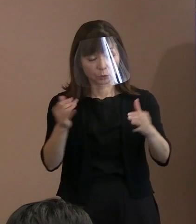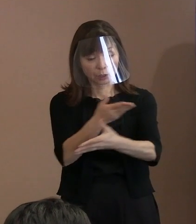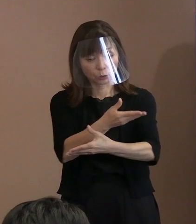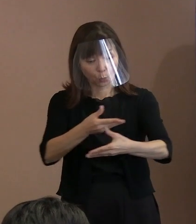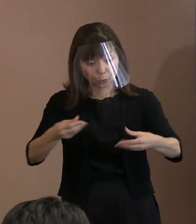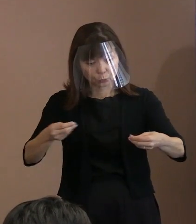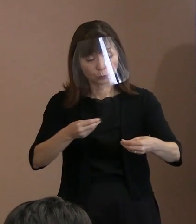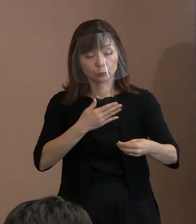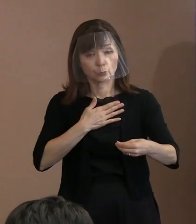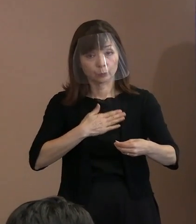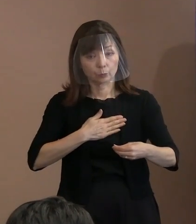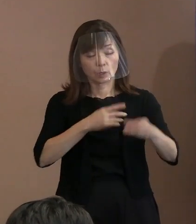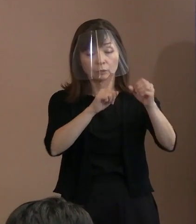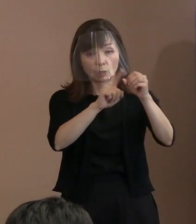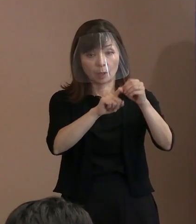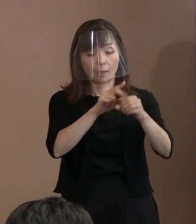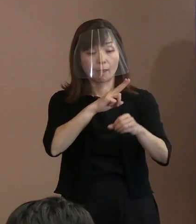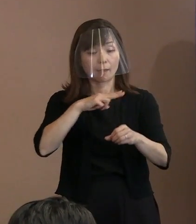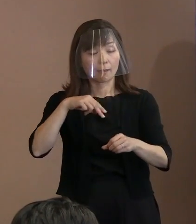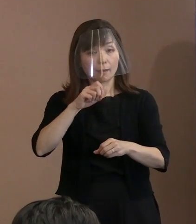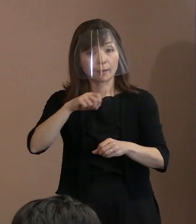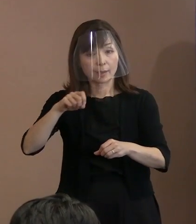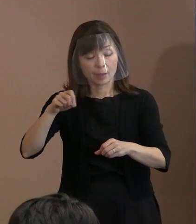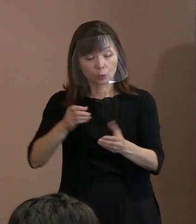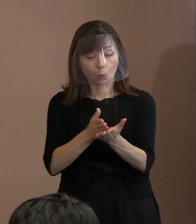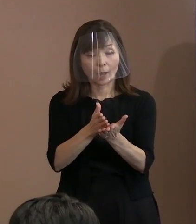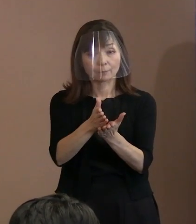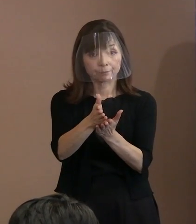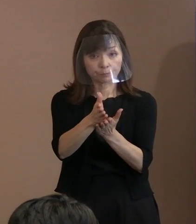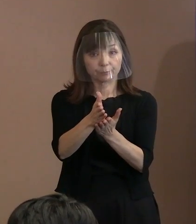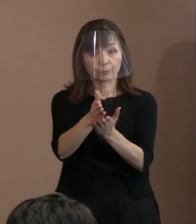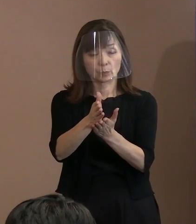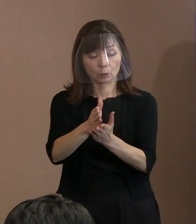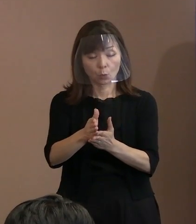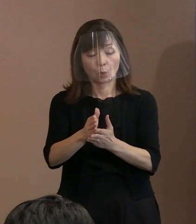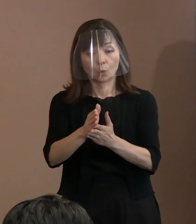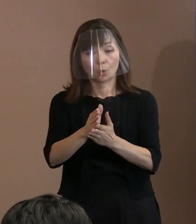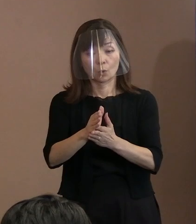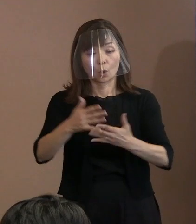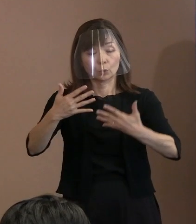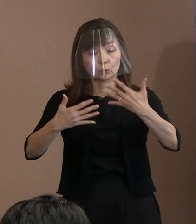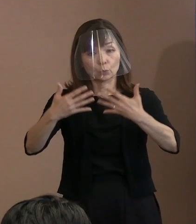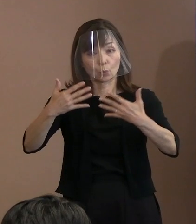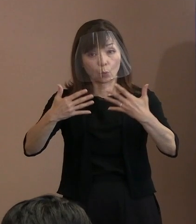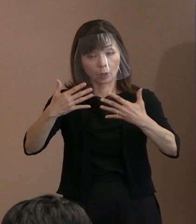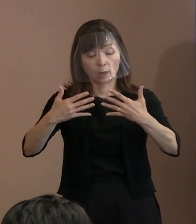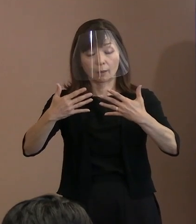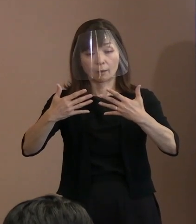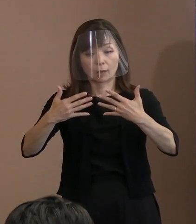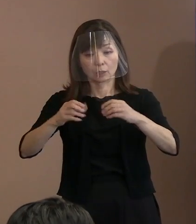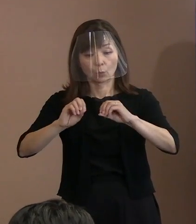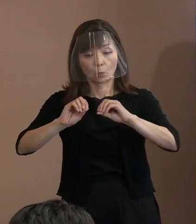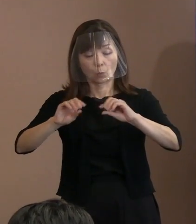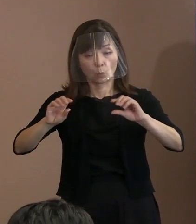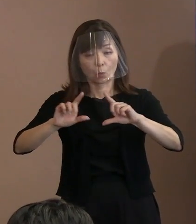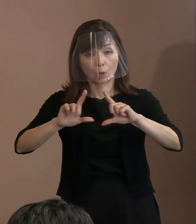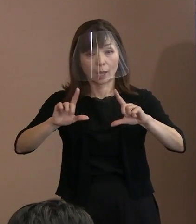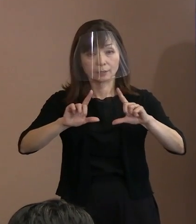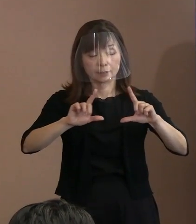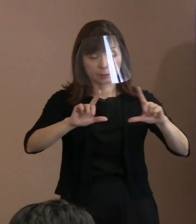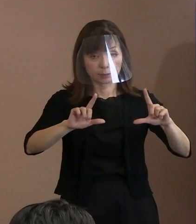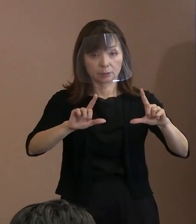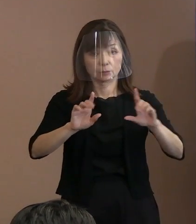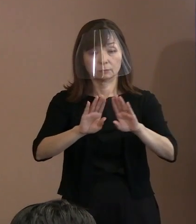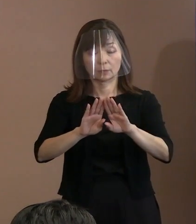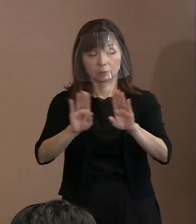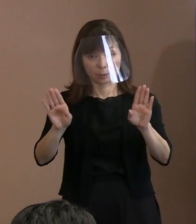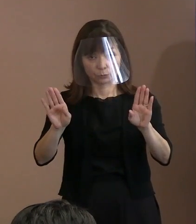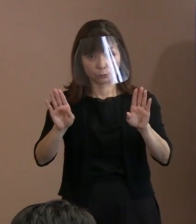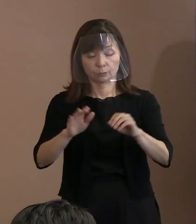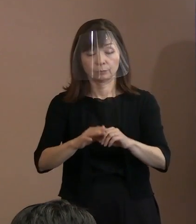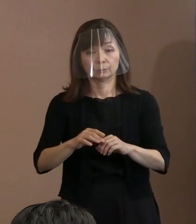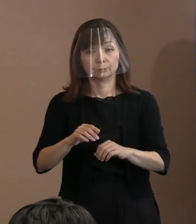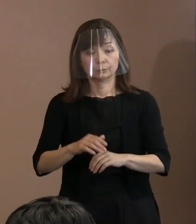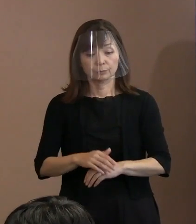英語版の平和宣言の動画配信を開始する というこのタイミングなんですけれども､